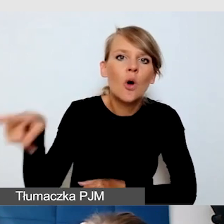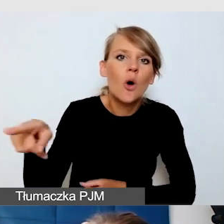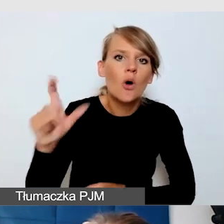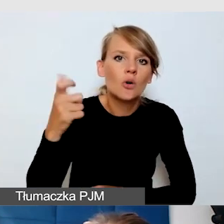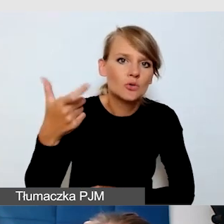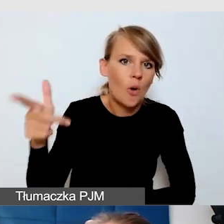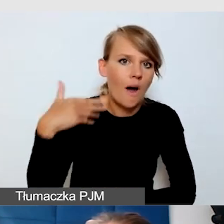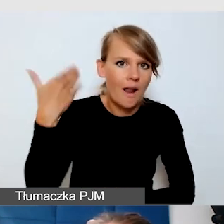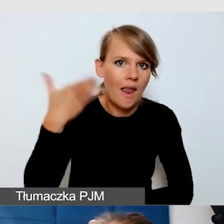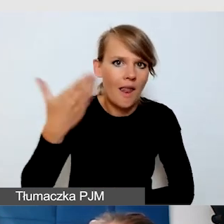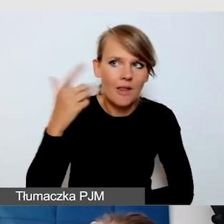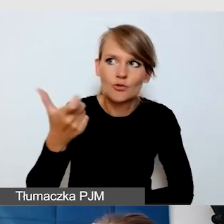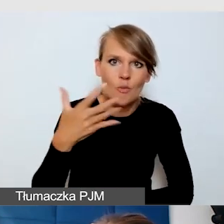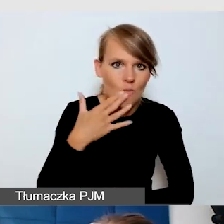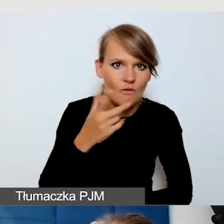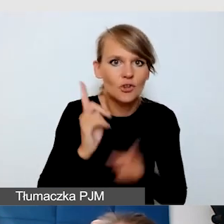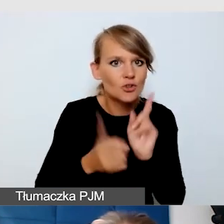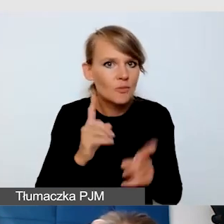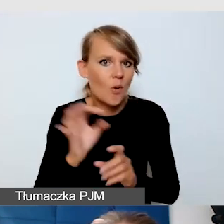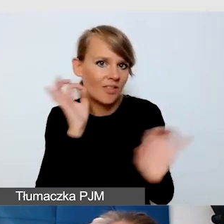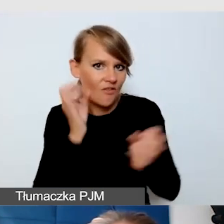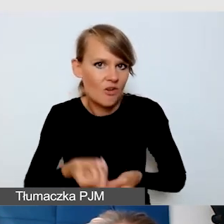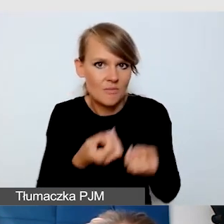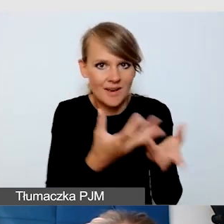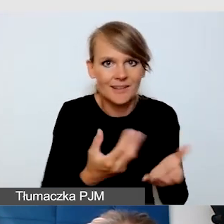żeby jak najszybciej dostarczyć tę dostępność. Bądź po prostu uważni.